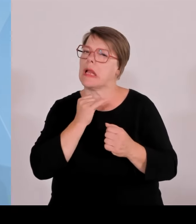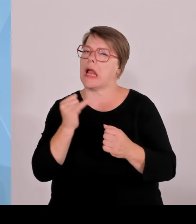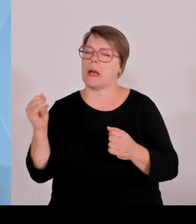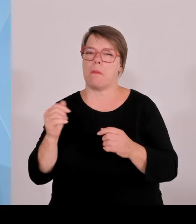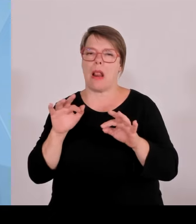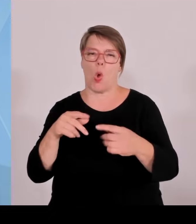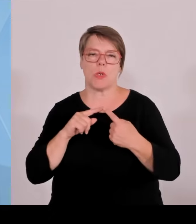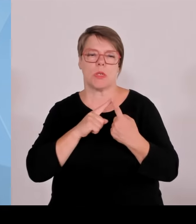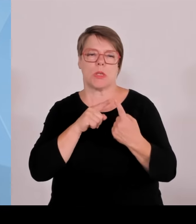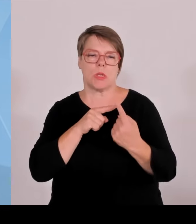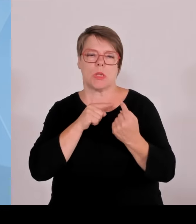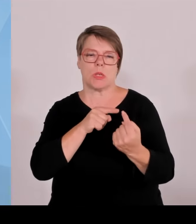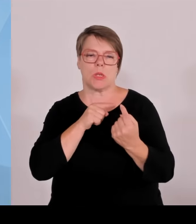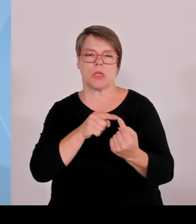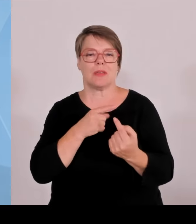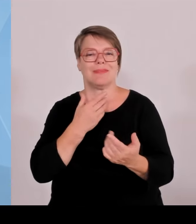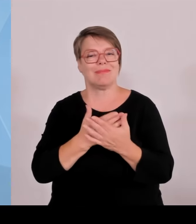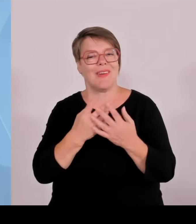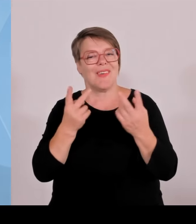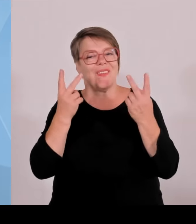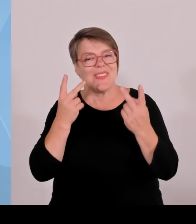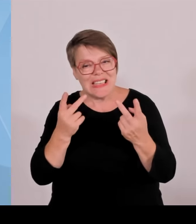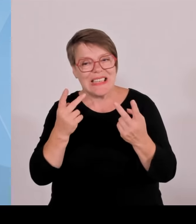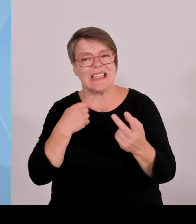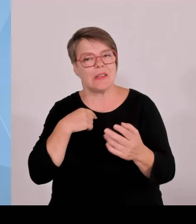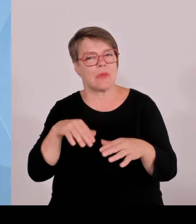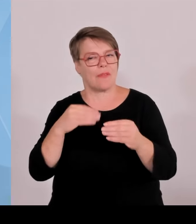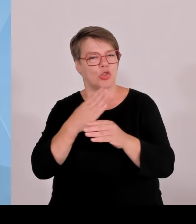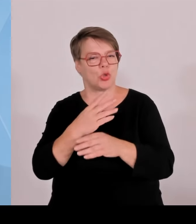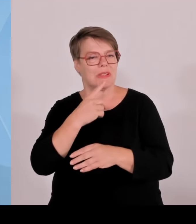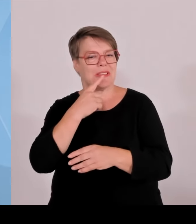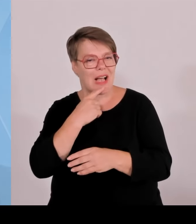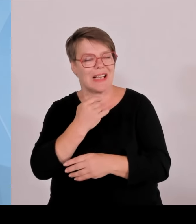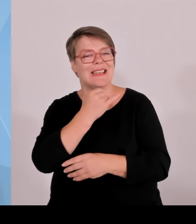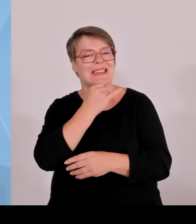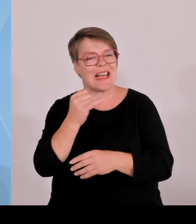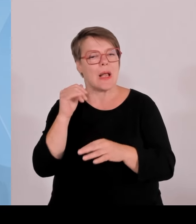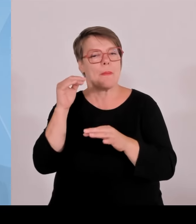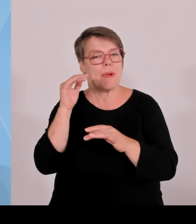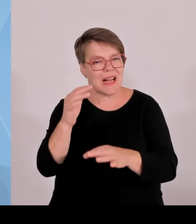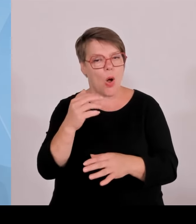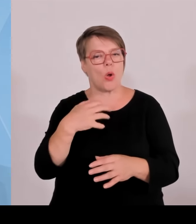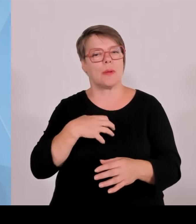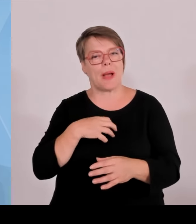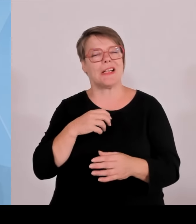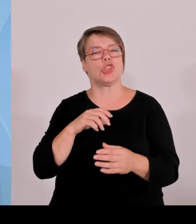Gesellschaft investiert wird und nicht hier Fehlallokationen entstehen, weil er in eine ideologisch getriebene